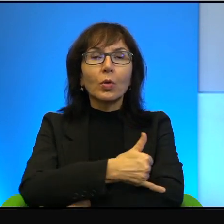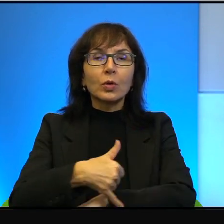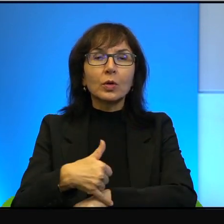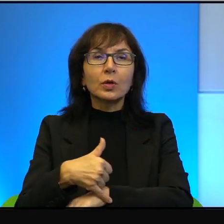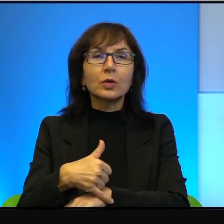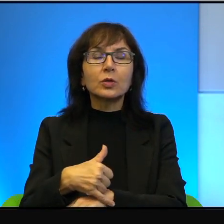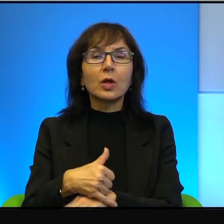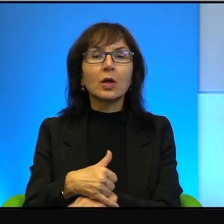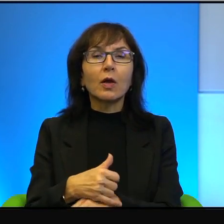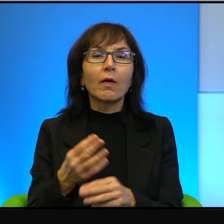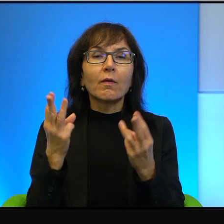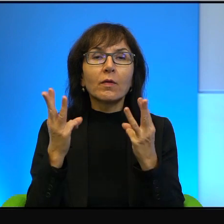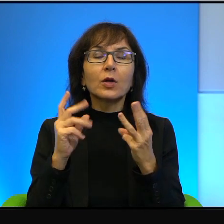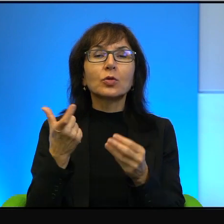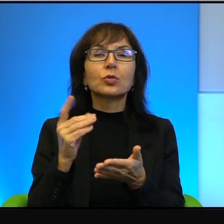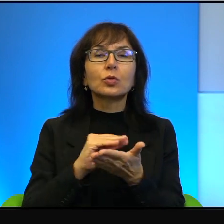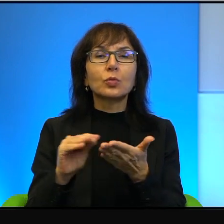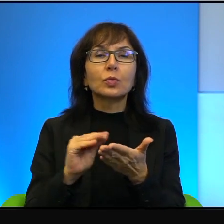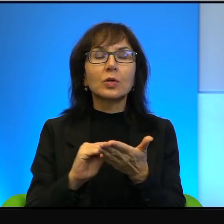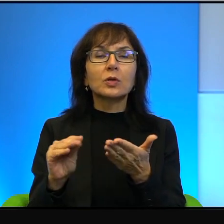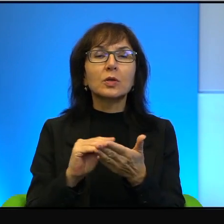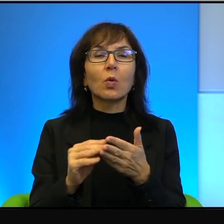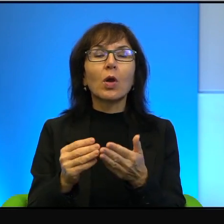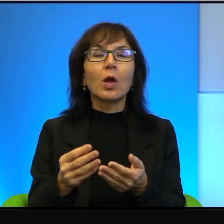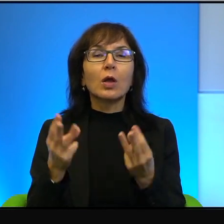co pisał, wagę tego, co robił. Bo pamiętajmy, że Oz to nie był tylko